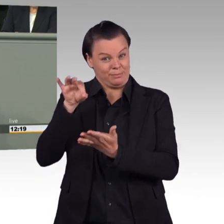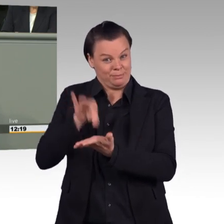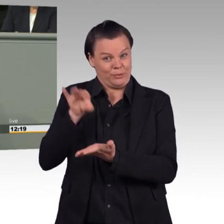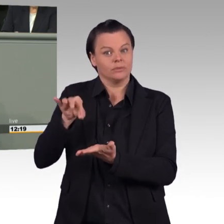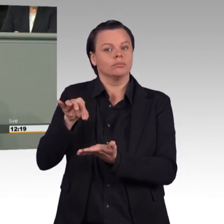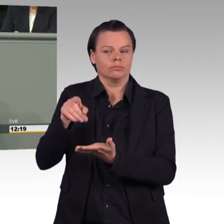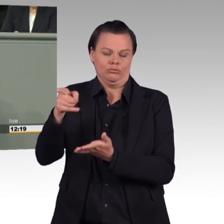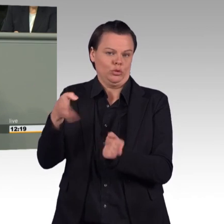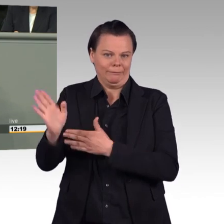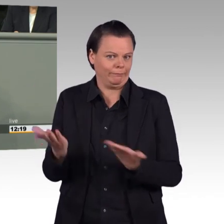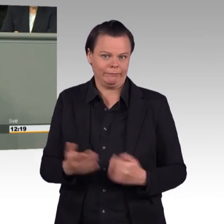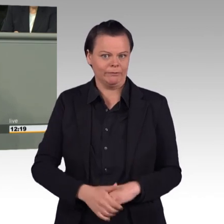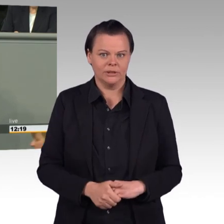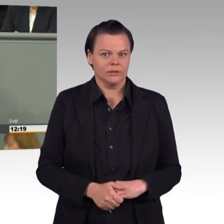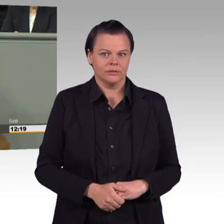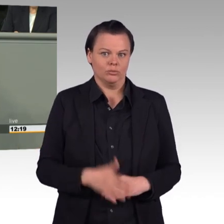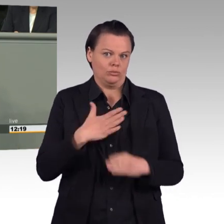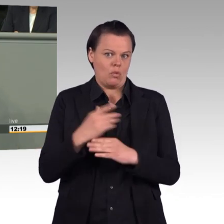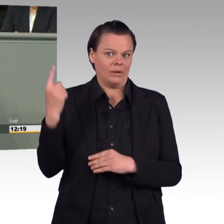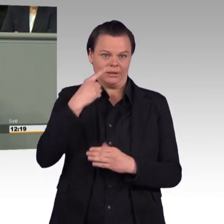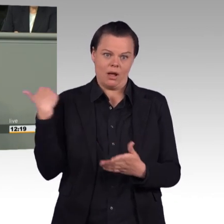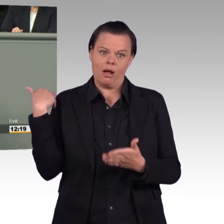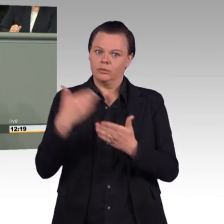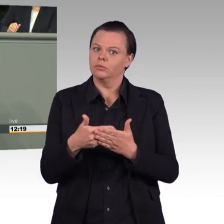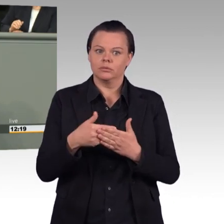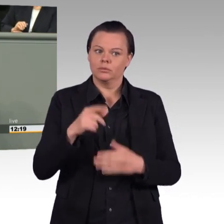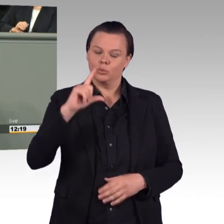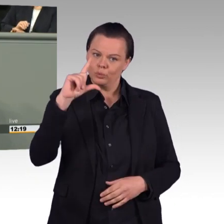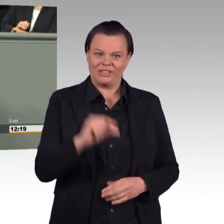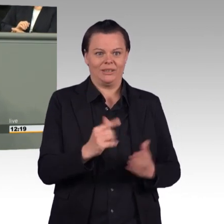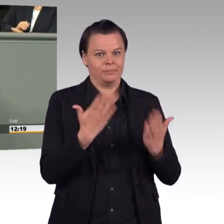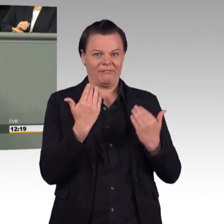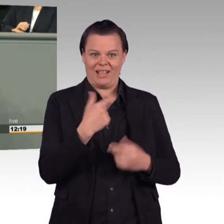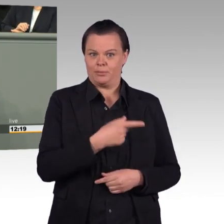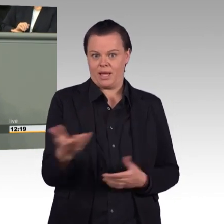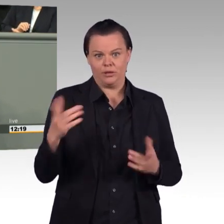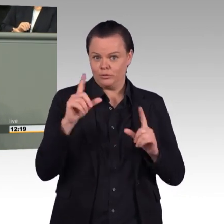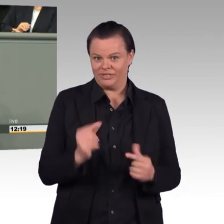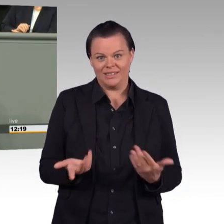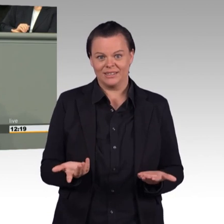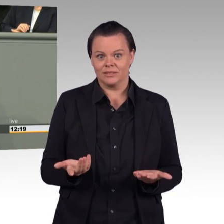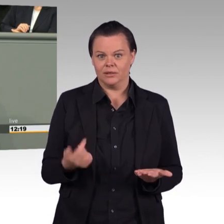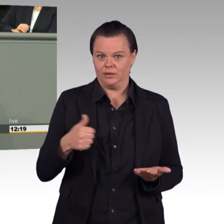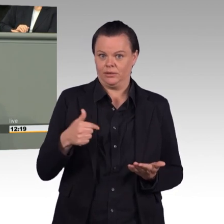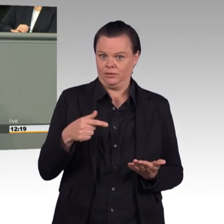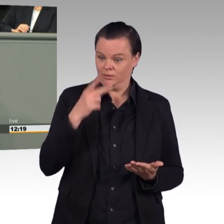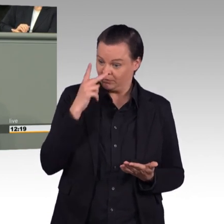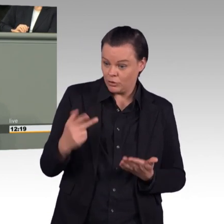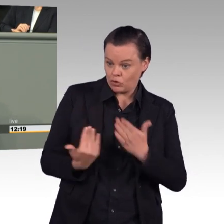Und nimmt man die neuesten Zahlen zur Personalstärke der Bundeswehr, hat Ursula von der Leyen ihr aktuelles Ziel von 182.000 verfehlt.